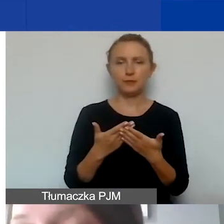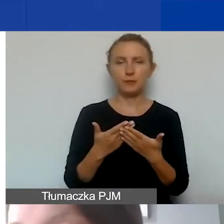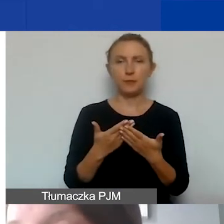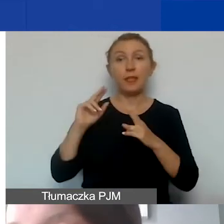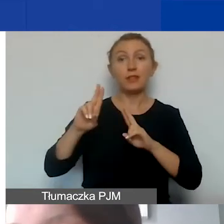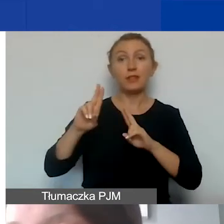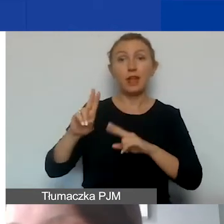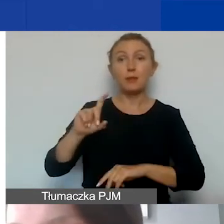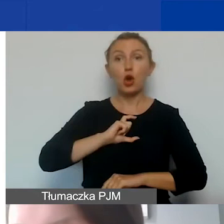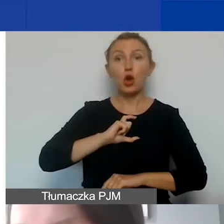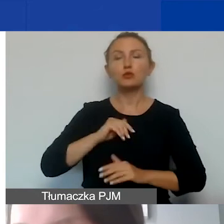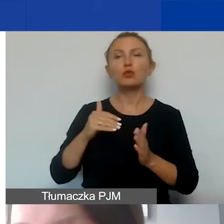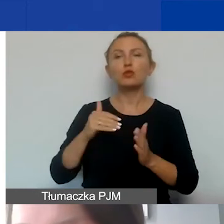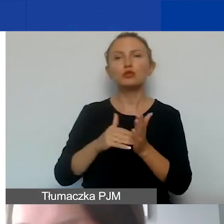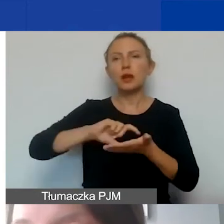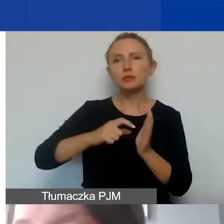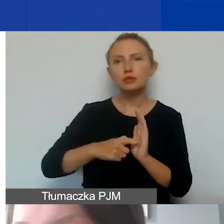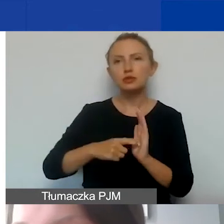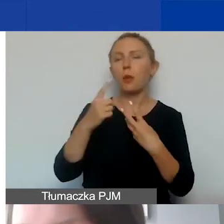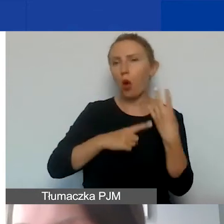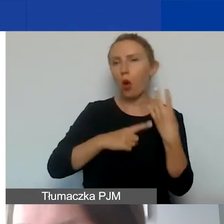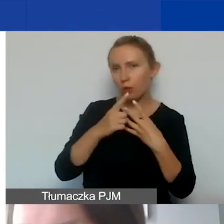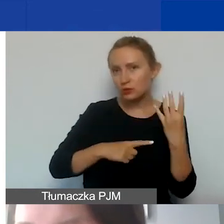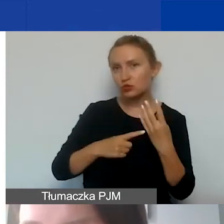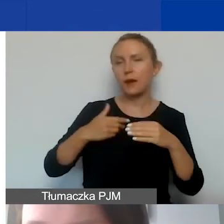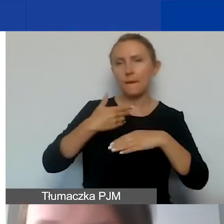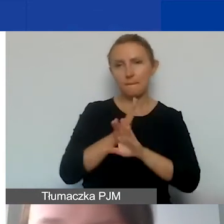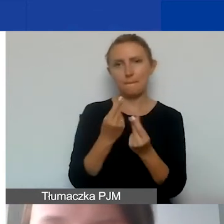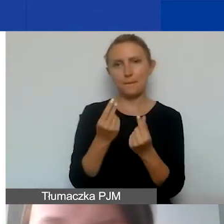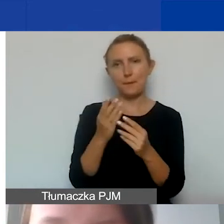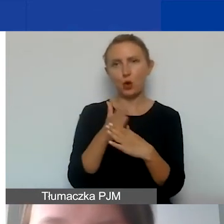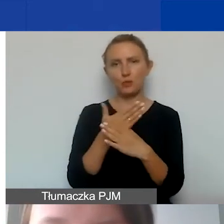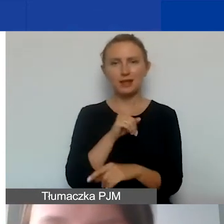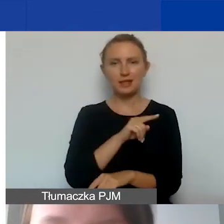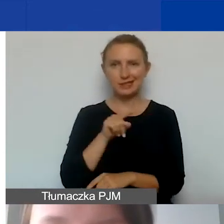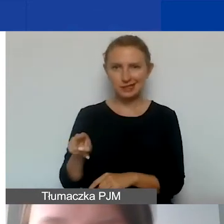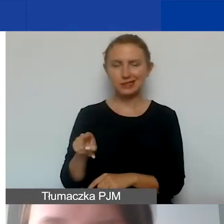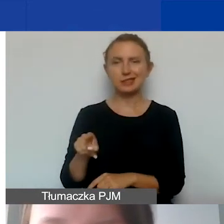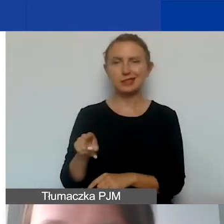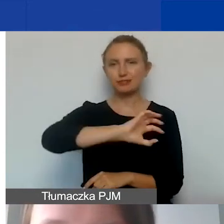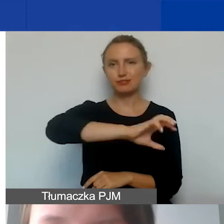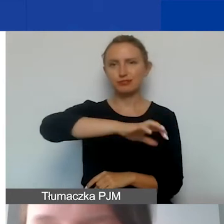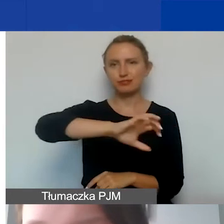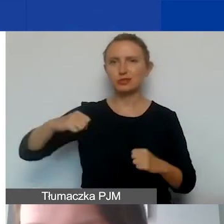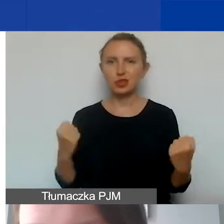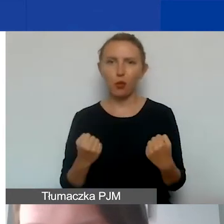muszą podlegać takiej kalkulacji i podziale środków pomiędzy typy działalności organizacji.